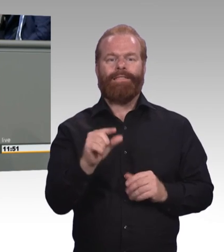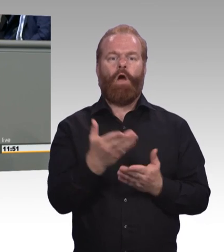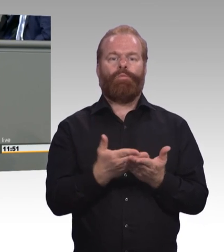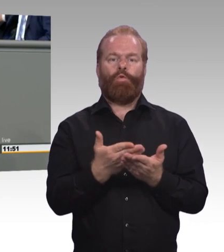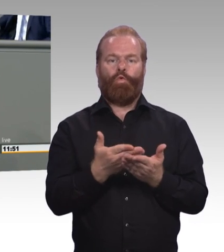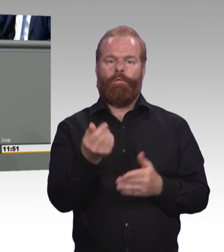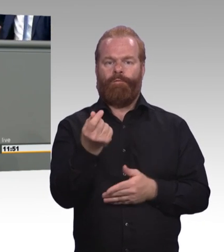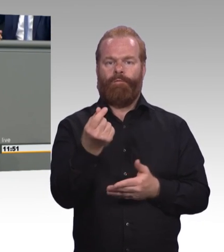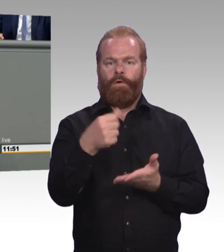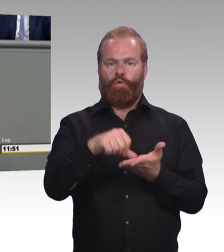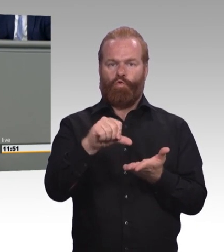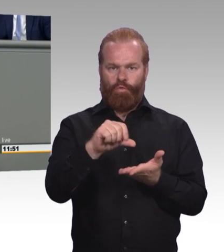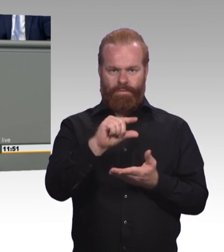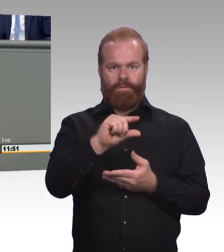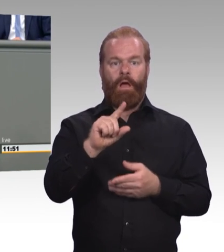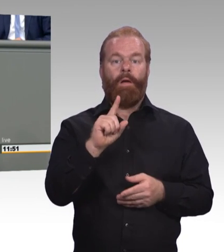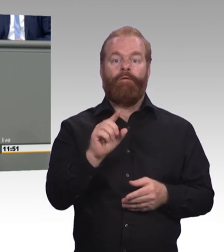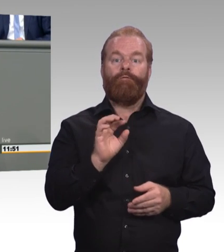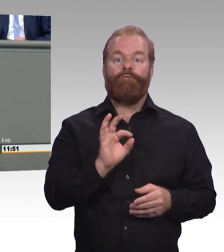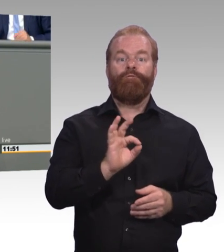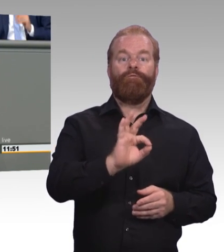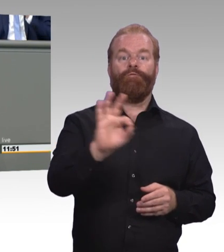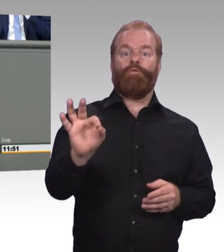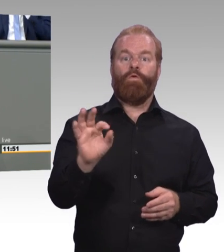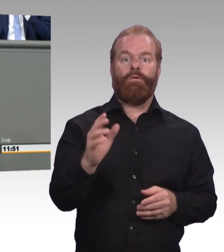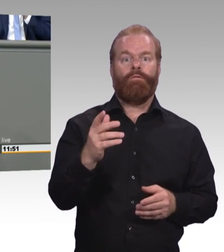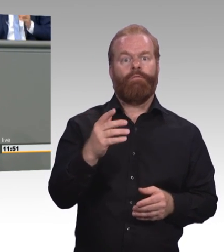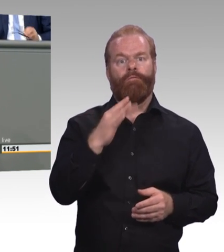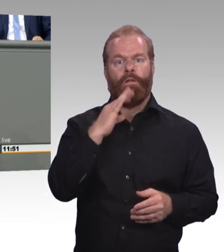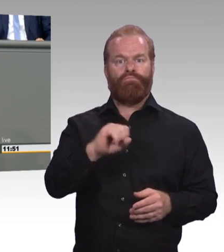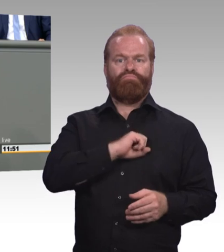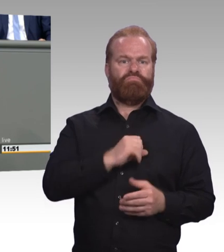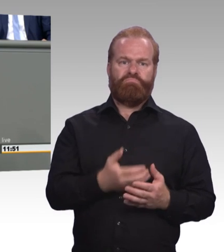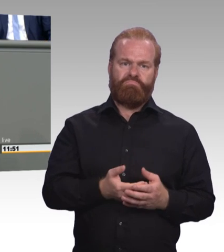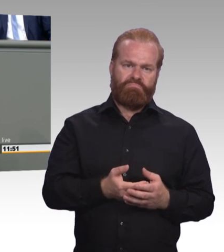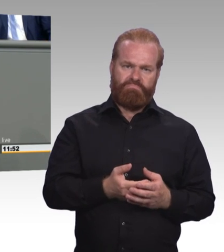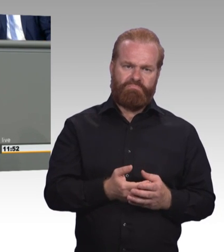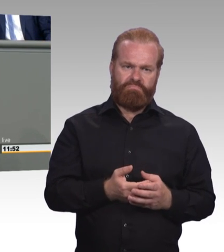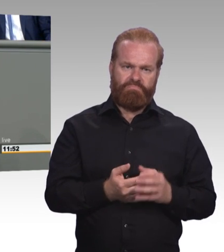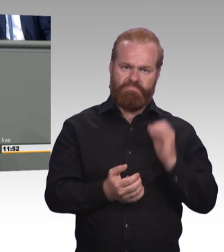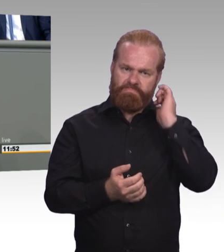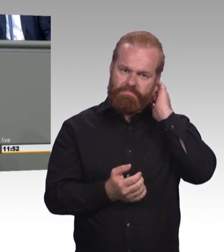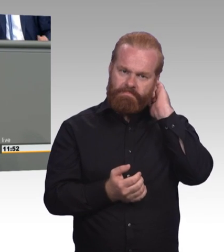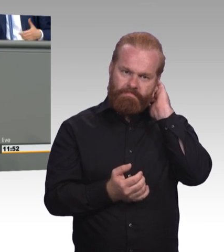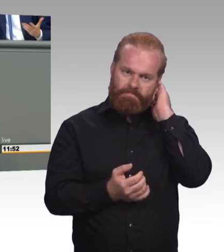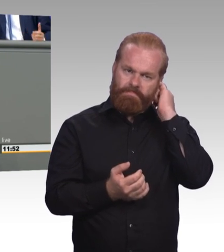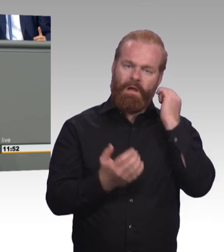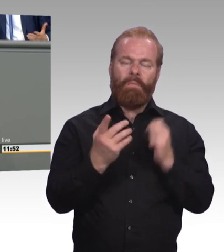sondern erhalten bleiben, das haben Sie auch heute nicht erklärt. Neu sind außerdem die Fortbildungsstufen beziehungsweise ihre Bezeichnungen.